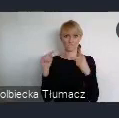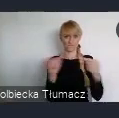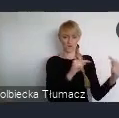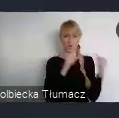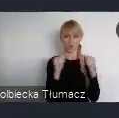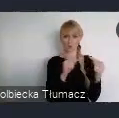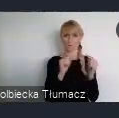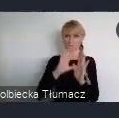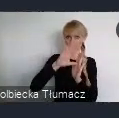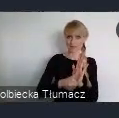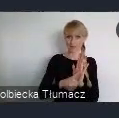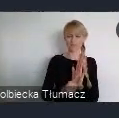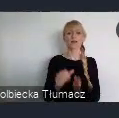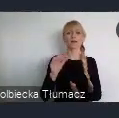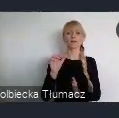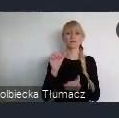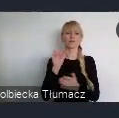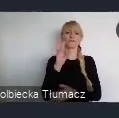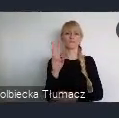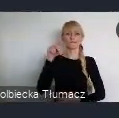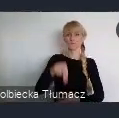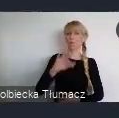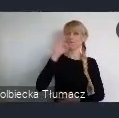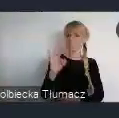Z przyjemnością wpisaliśmy się również w tę incjatywę,